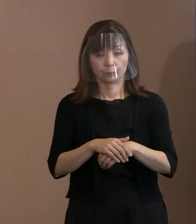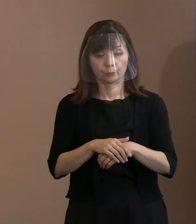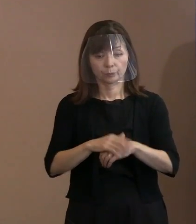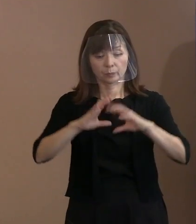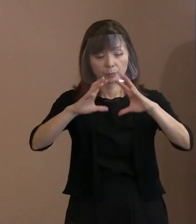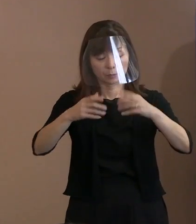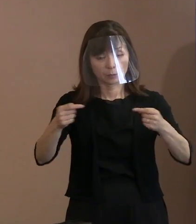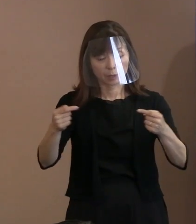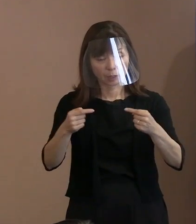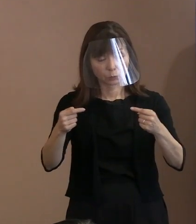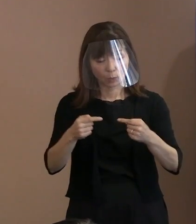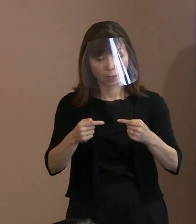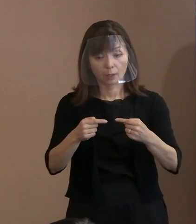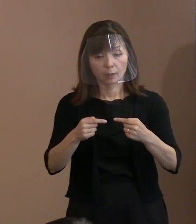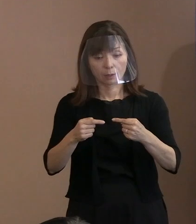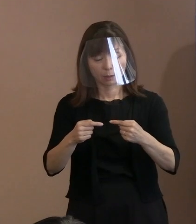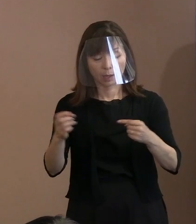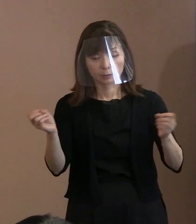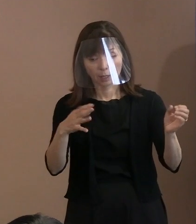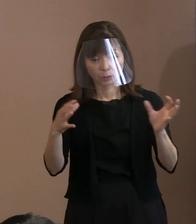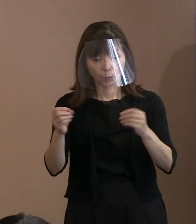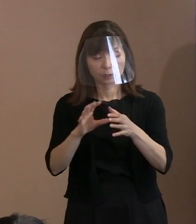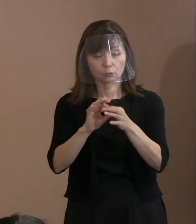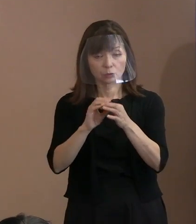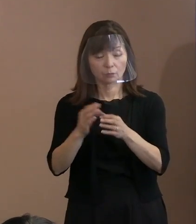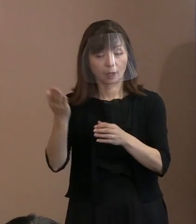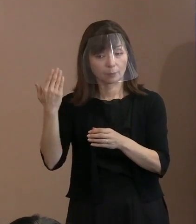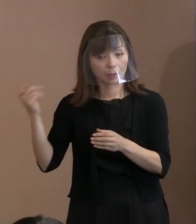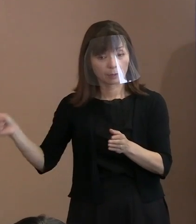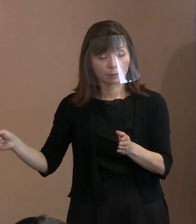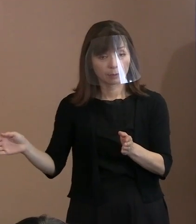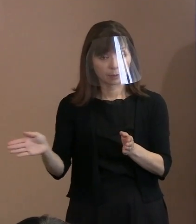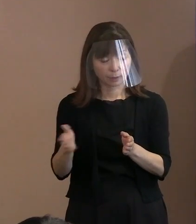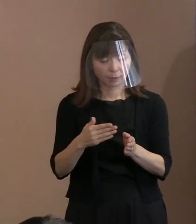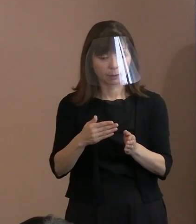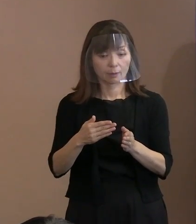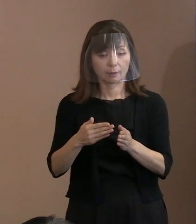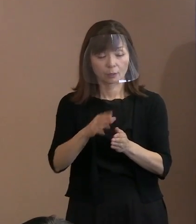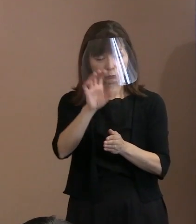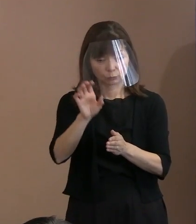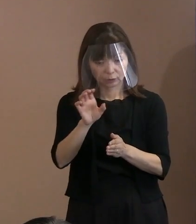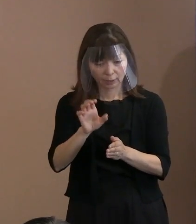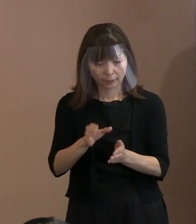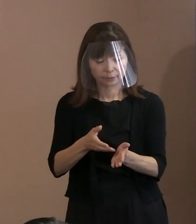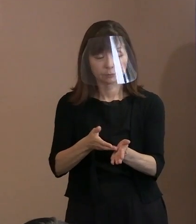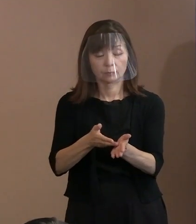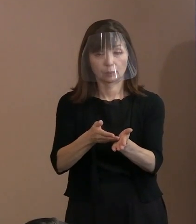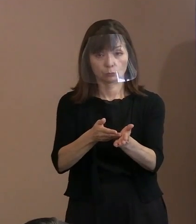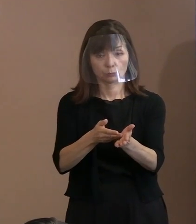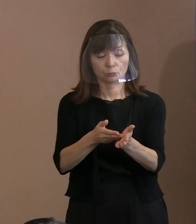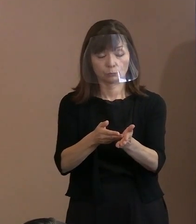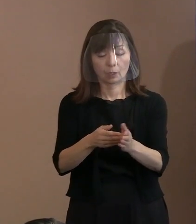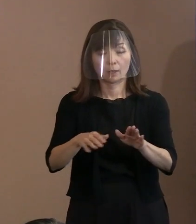今回については､それらを踏まえた上で 今やっていただきたいことは どういうことかと｡